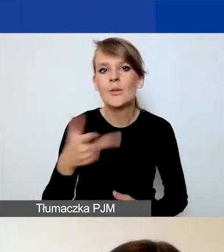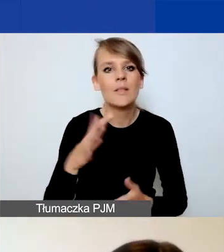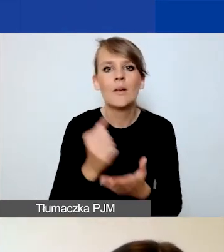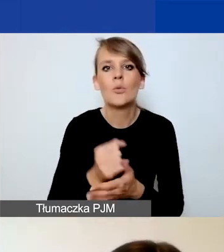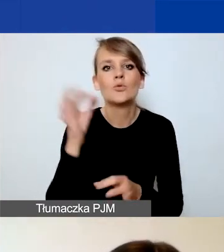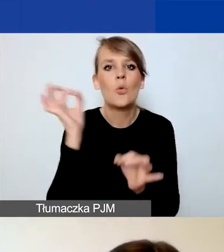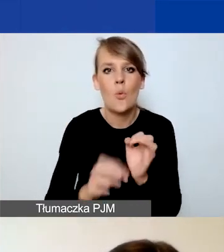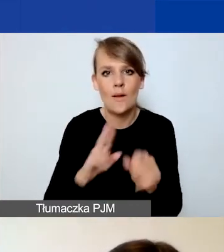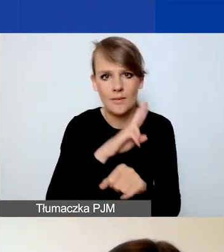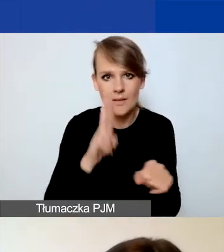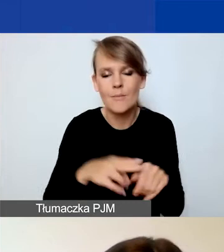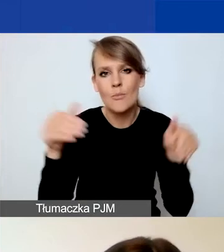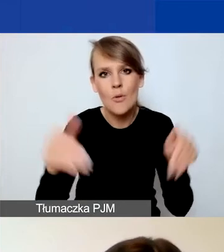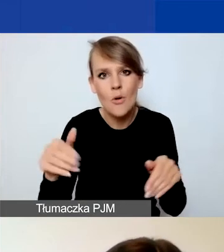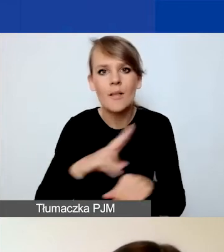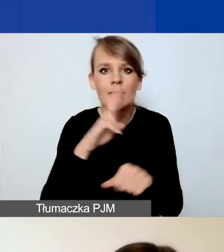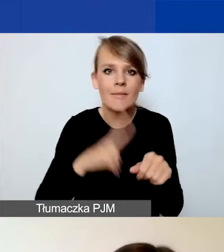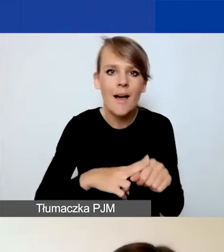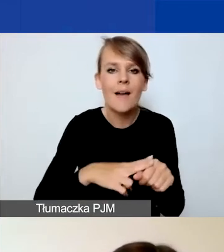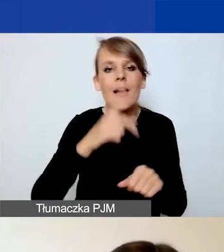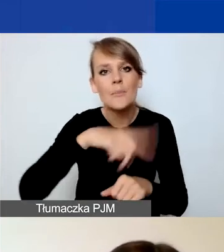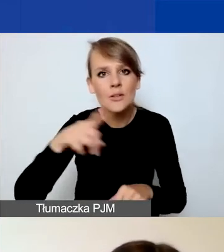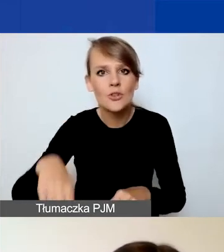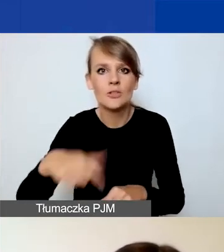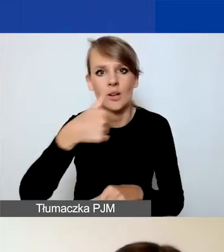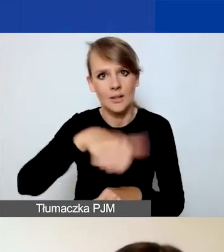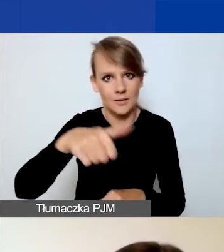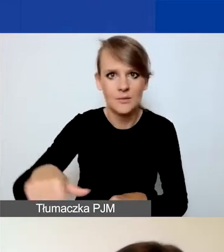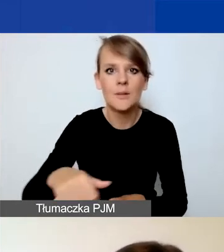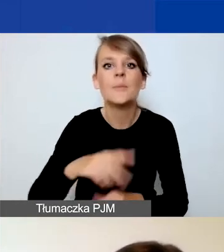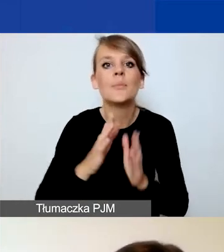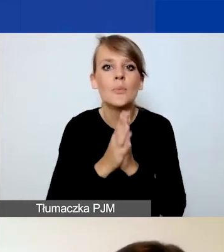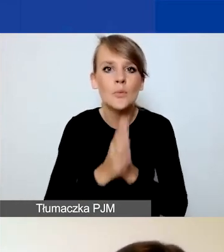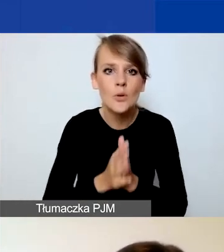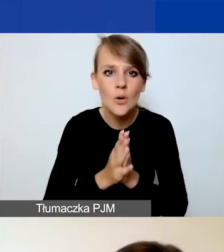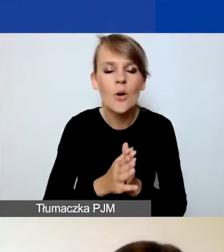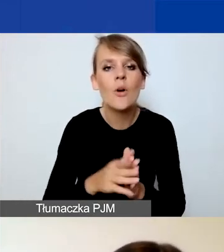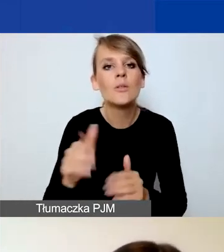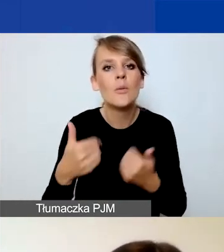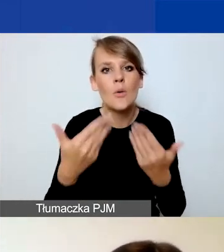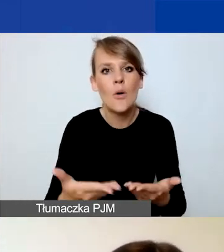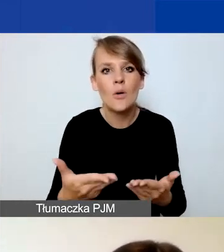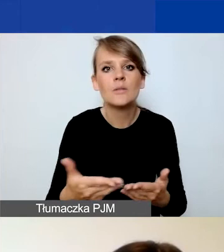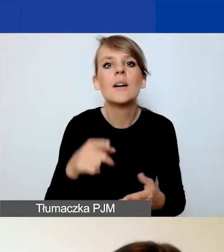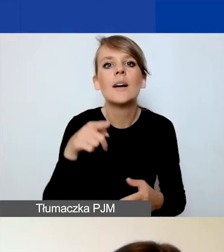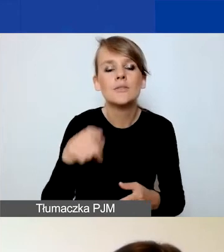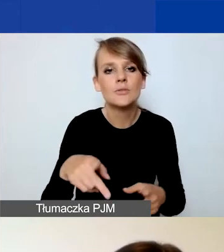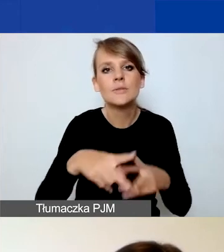Możliwe są daty miesięczne, tygodniowe. Prosimy o podanie zasięgu miejsca działań, o krótki opis.